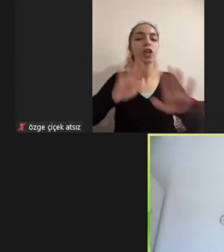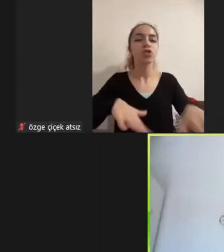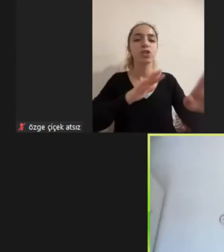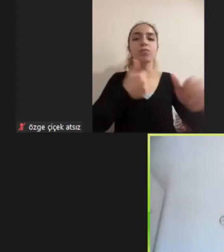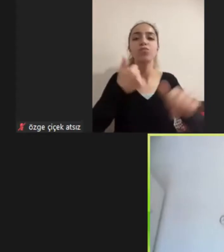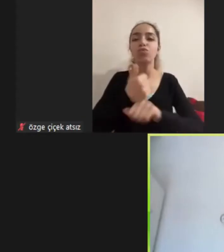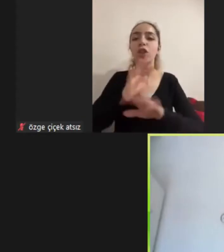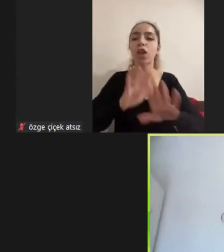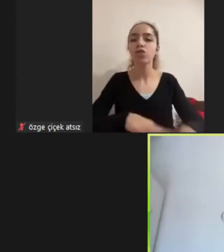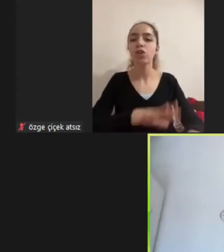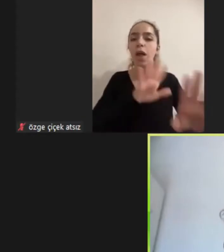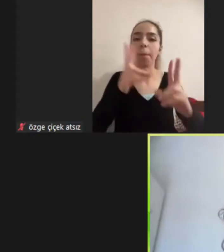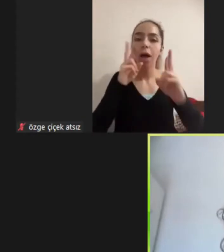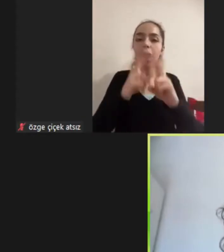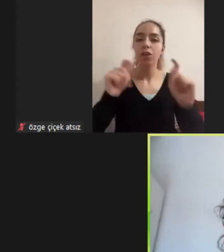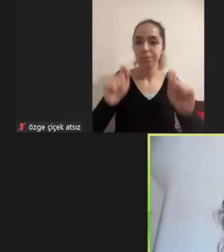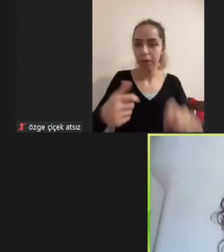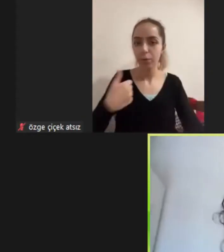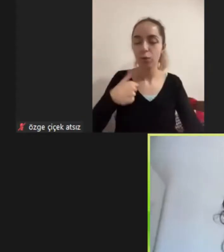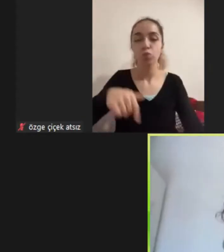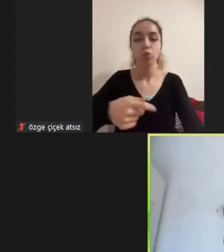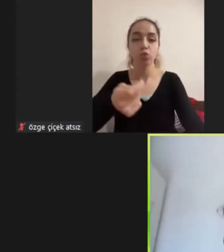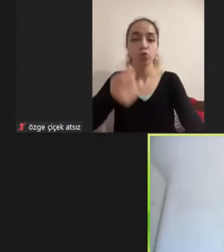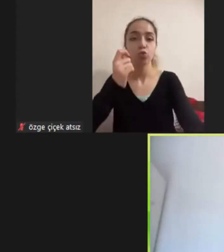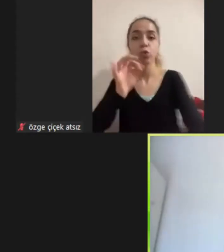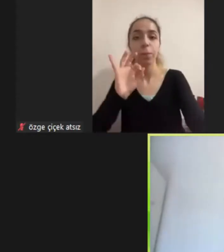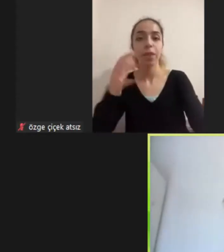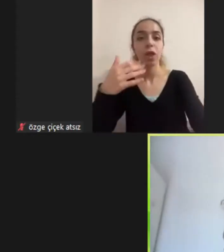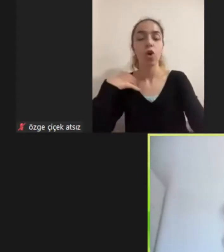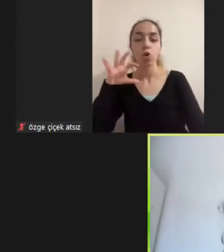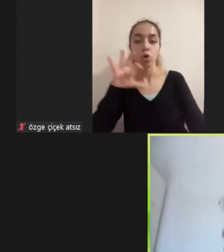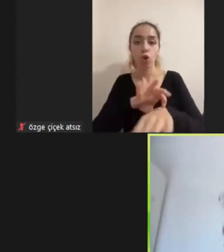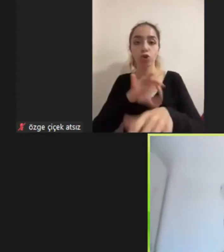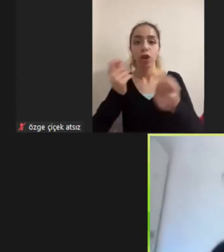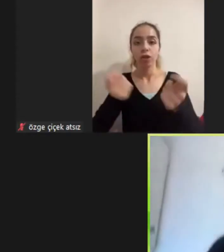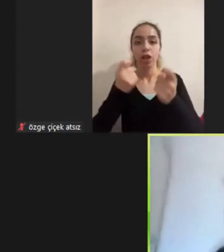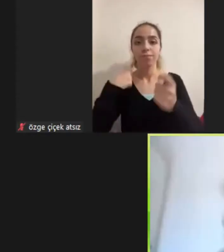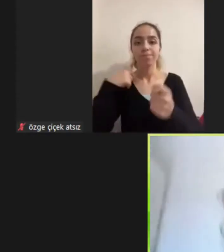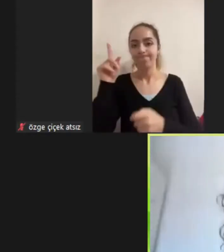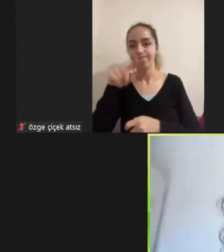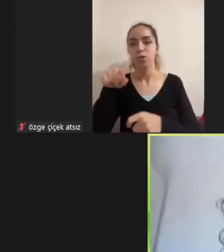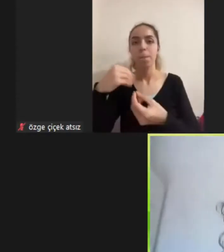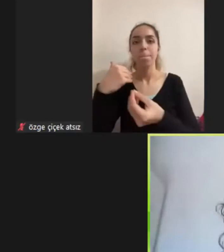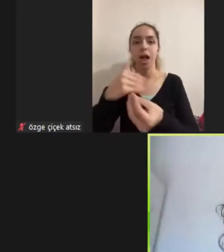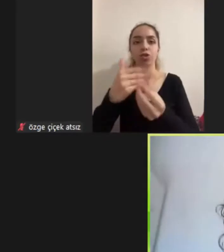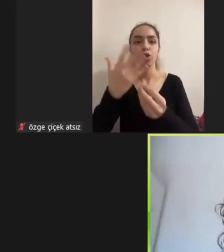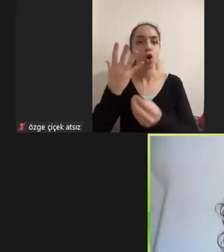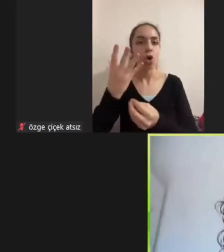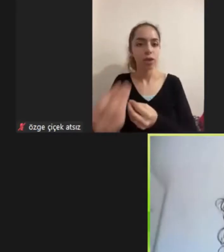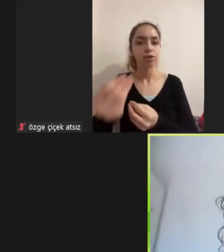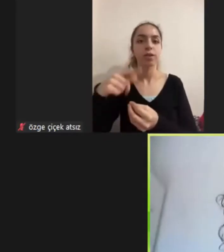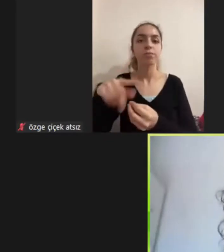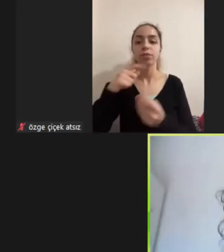Aslında doktora çalışmamın bir parçası olacak Aynı yürüttüm çalışmalardan biriydi